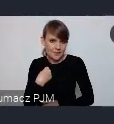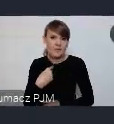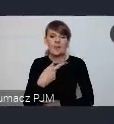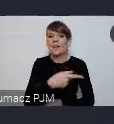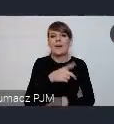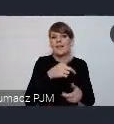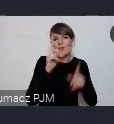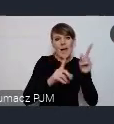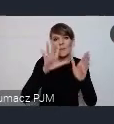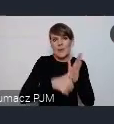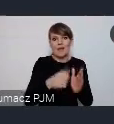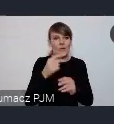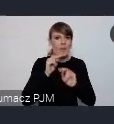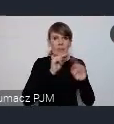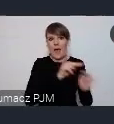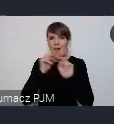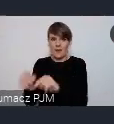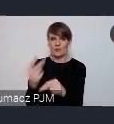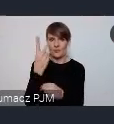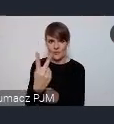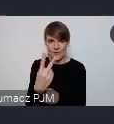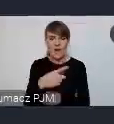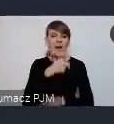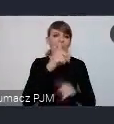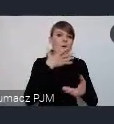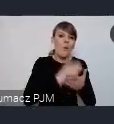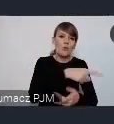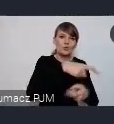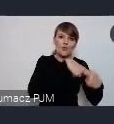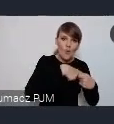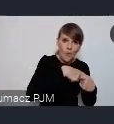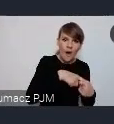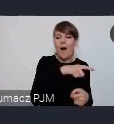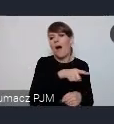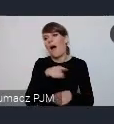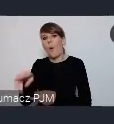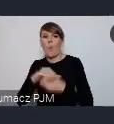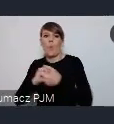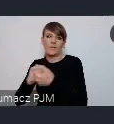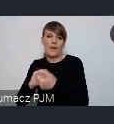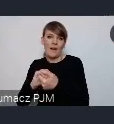więc niektóre z nich korzystają z kanałów Związków inne korzystają z kanałów Unii, ale